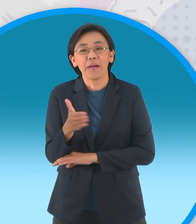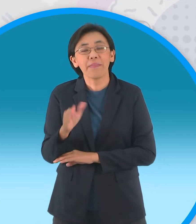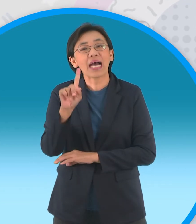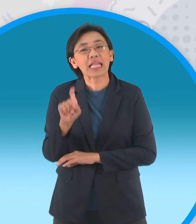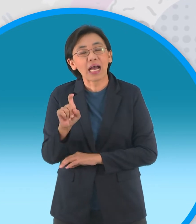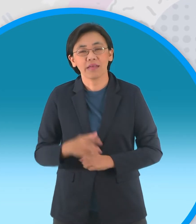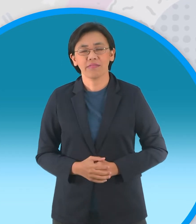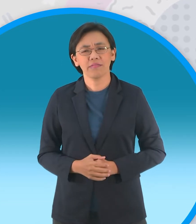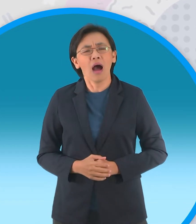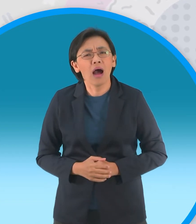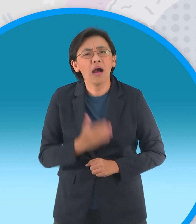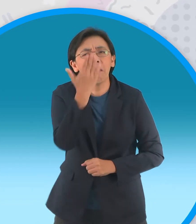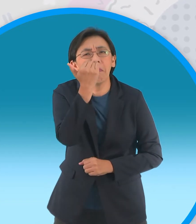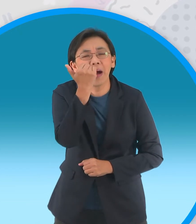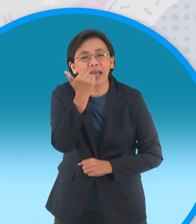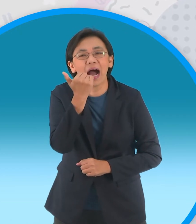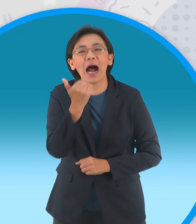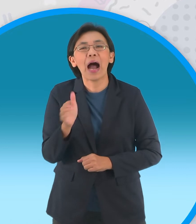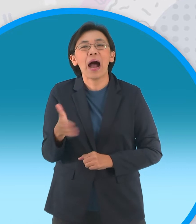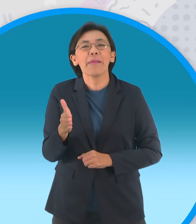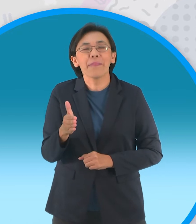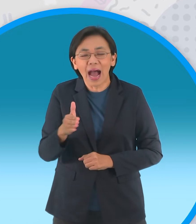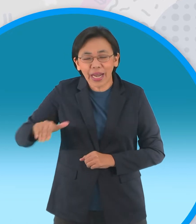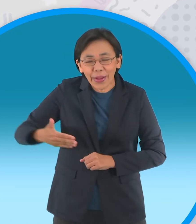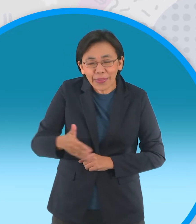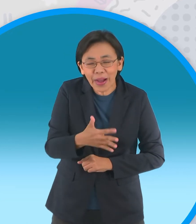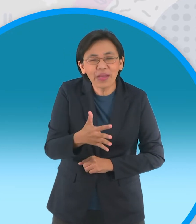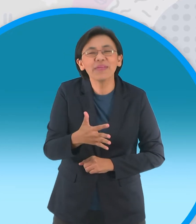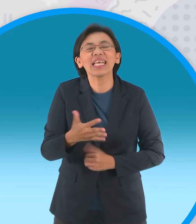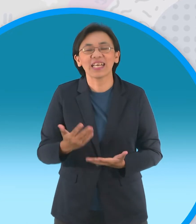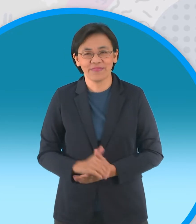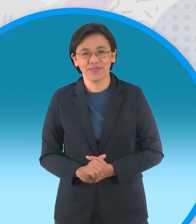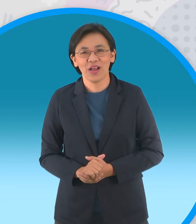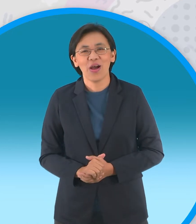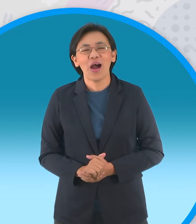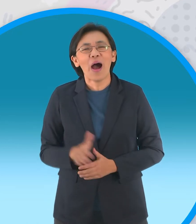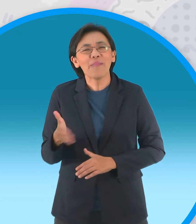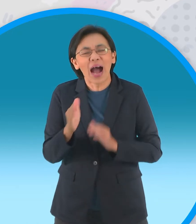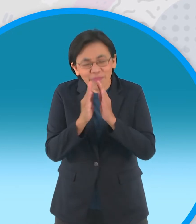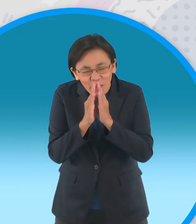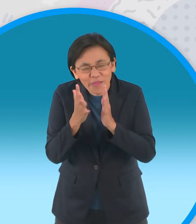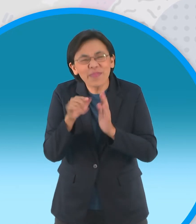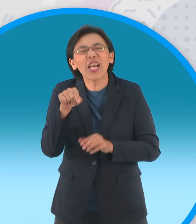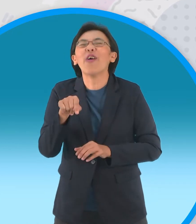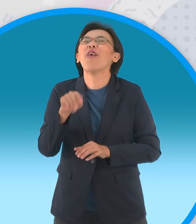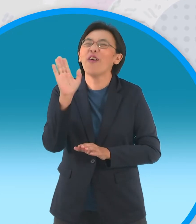ทำไมครับมันไม่ว่าย เดี๋ยวมันไม่ว่ายเนี่ยนะ มันไม่ไหว้ใครมันก็